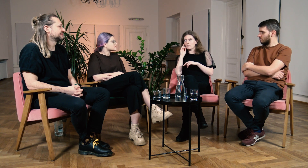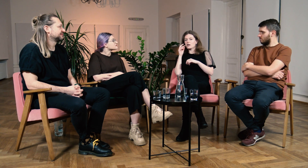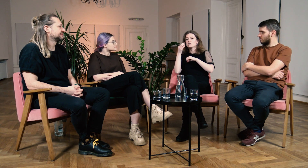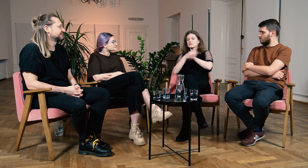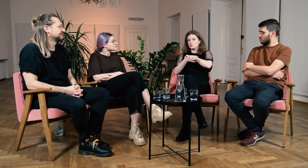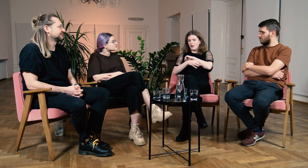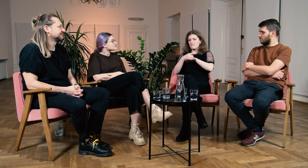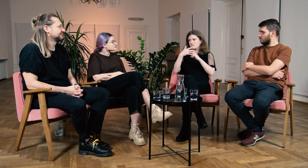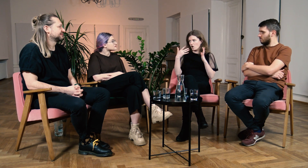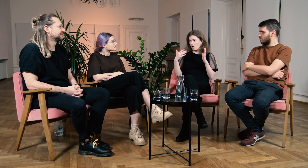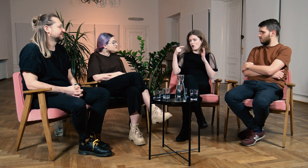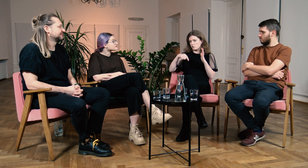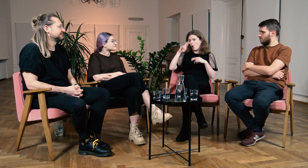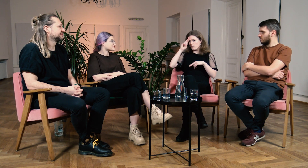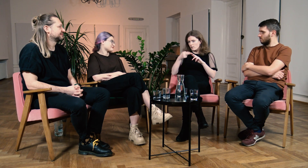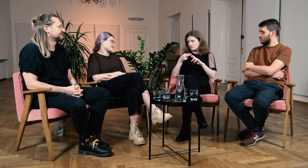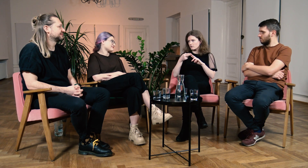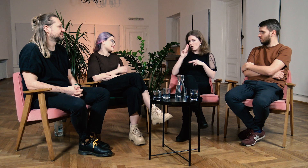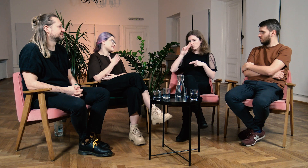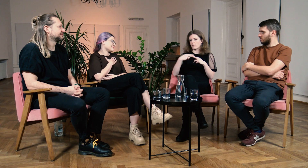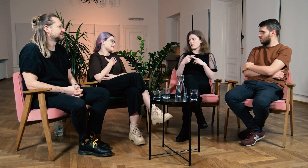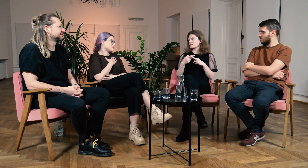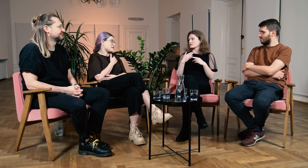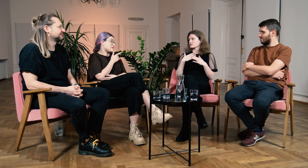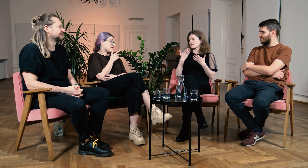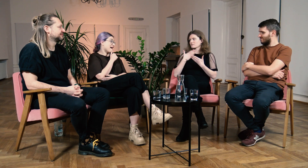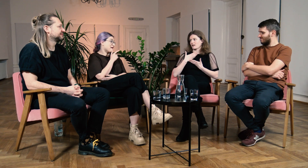Na studiach FPJM te odpowiedzi znalazłam.